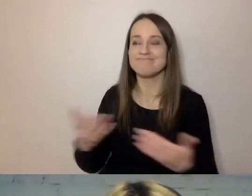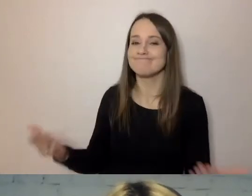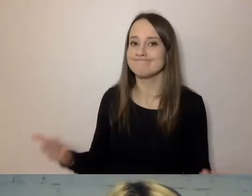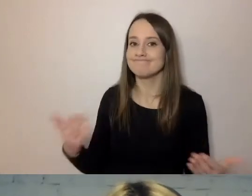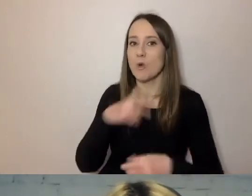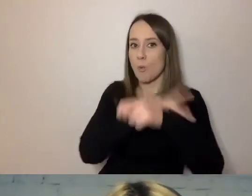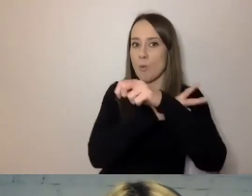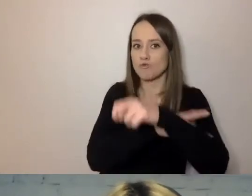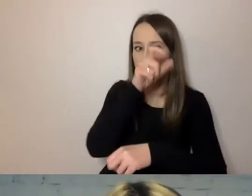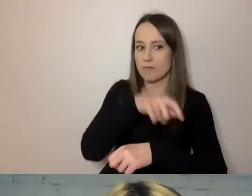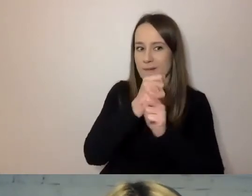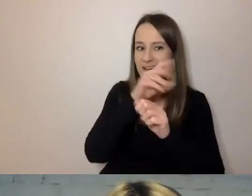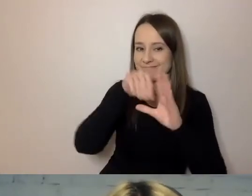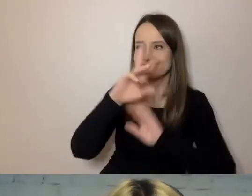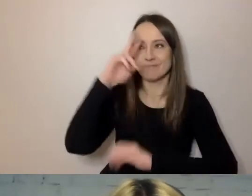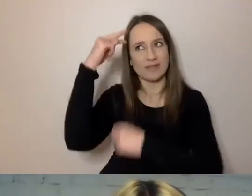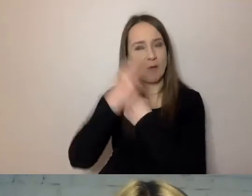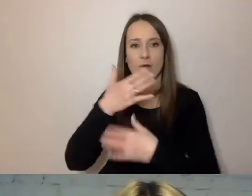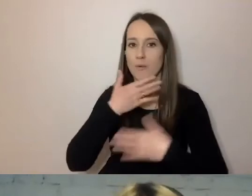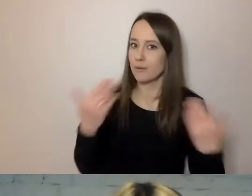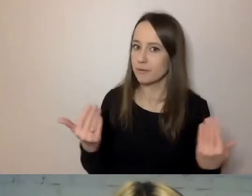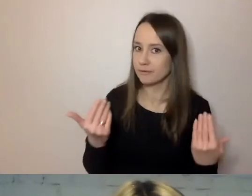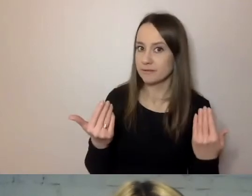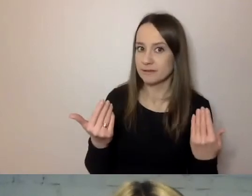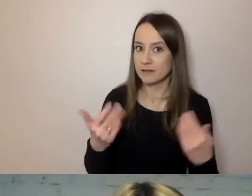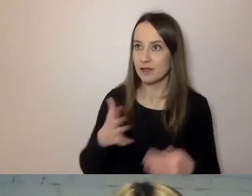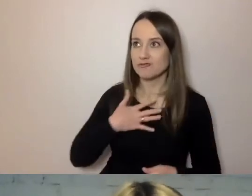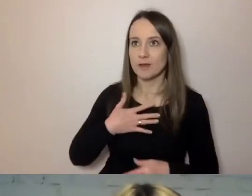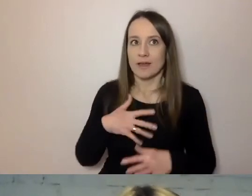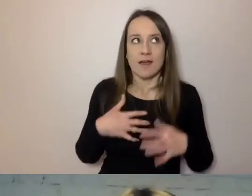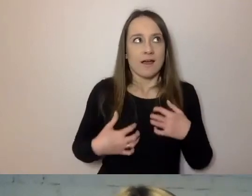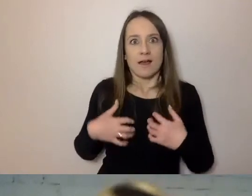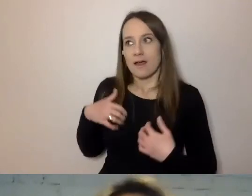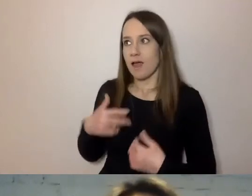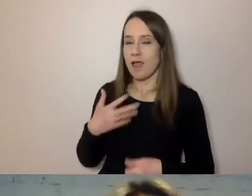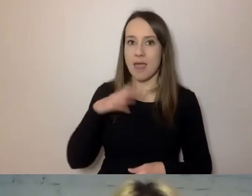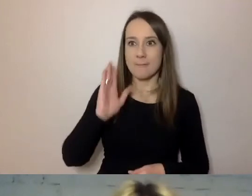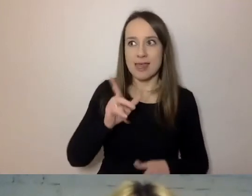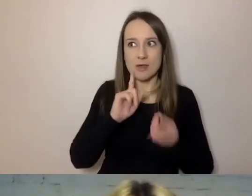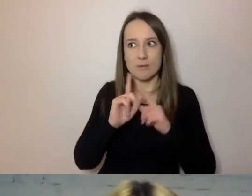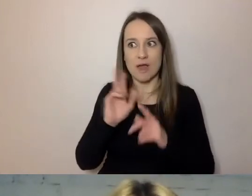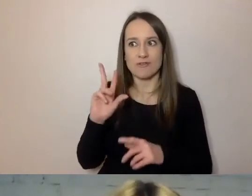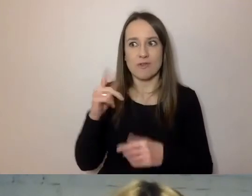Przychodzi taki... MAŁGORZATA: Spięty. PAWEŁ: Będę rozmawiał z kimś, kto nie chce mi pomóc.